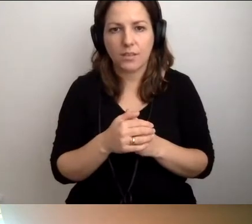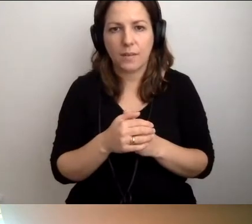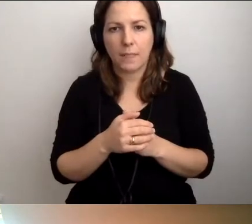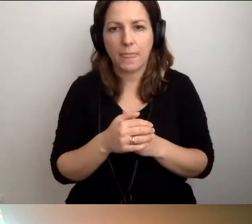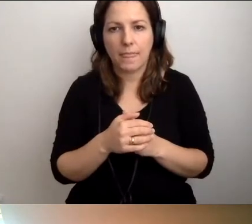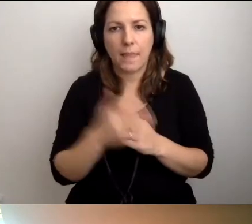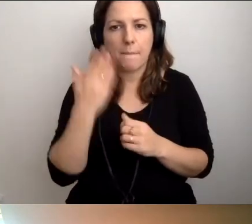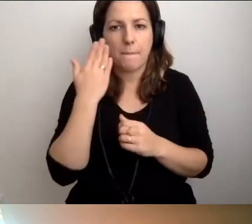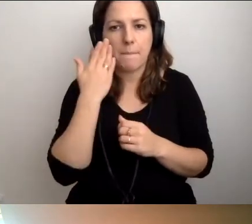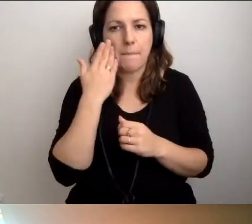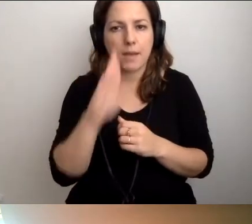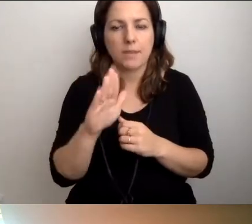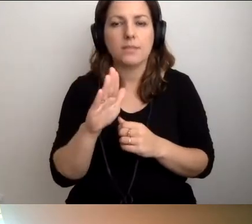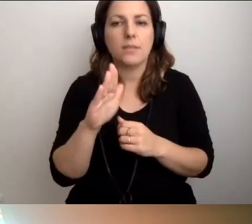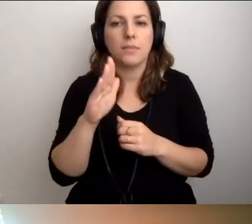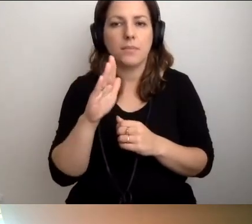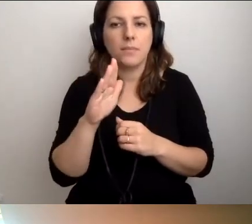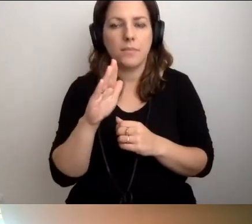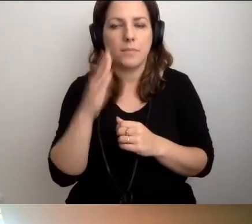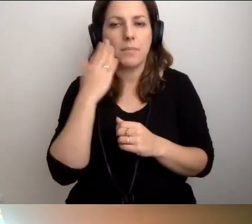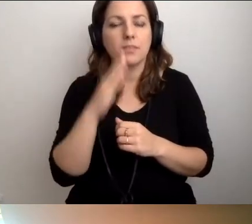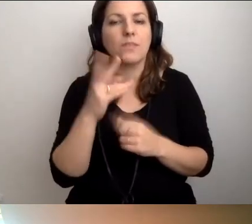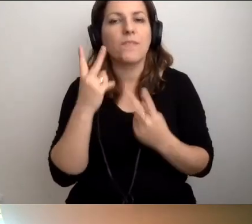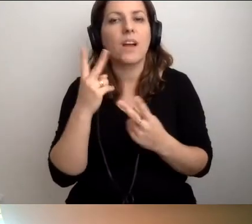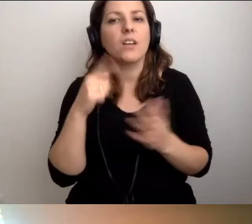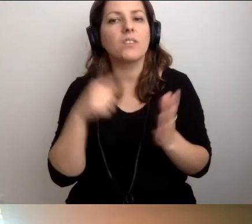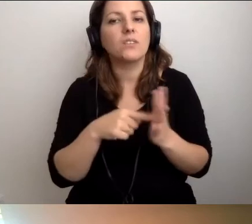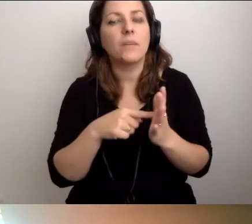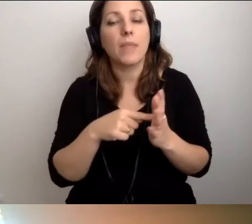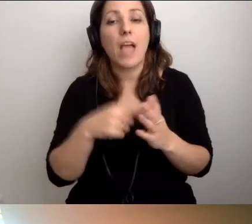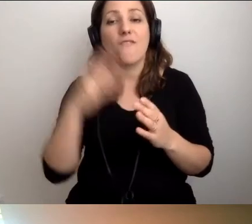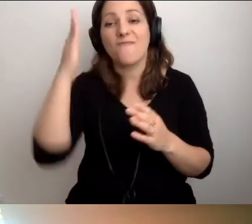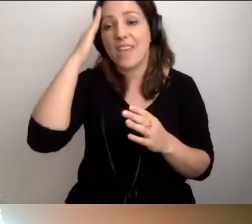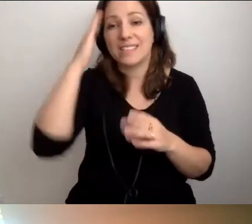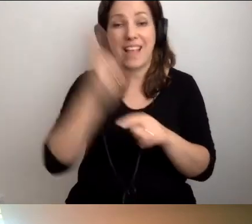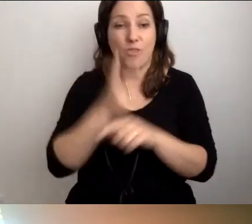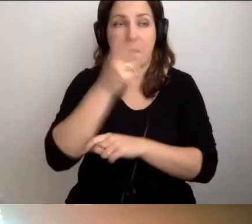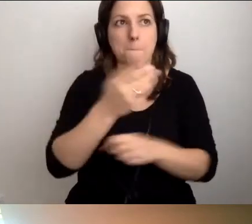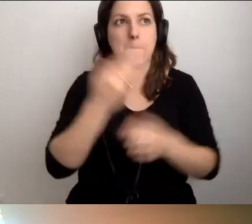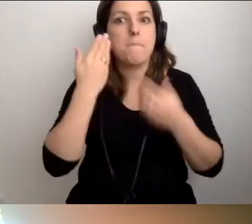Ważna rzecz jest taka, że wiedzy prodostępnościowej nie ma tak bardzo dużo.